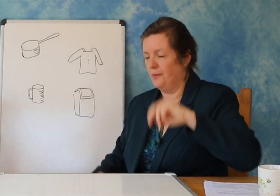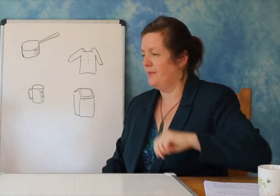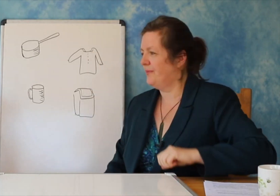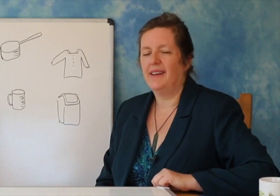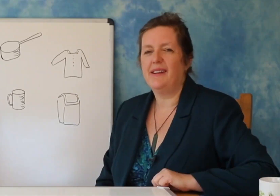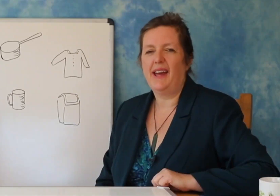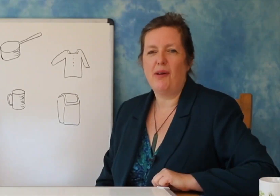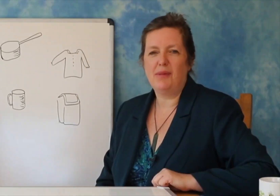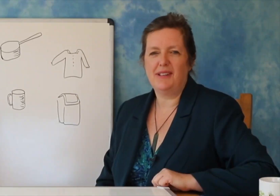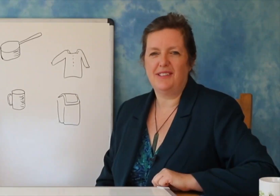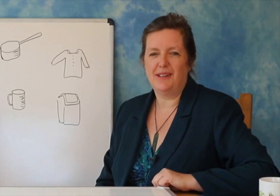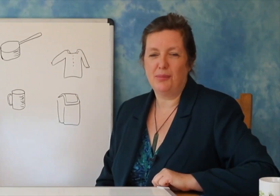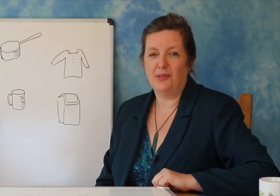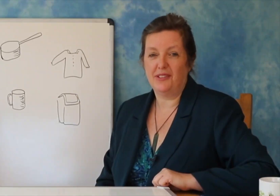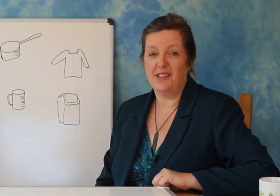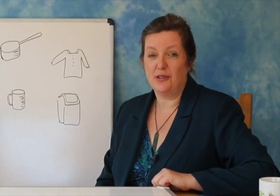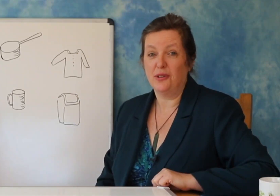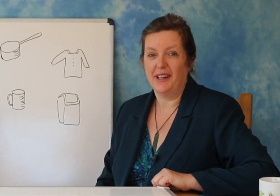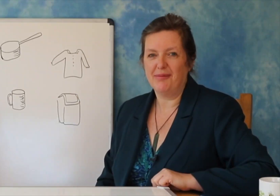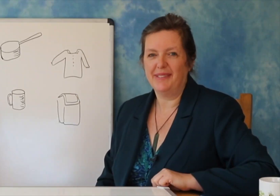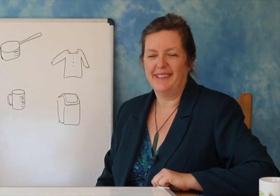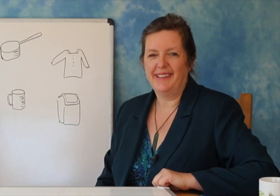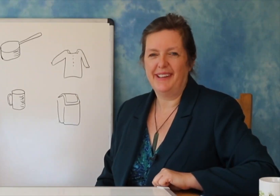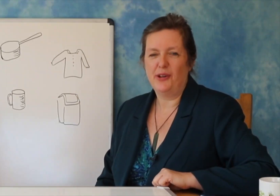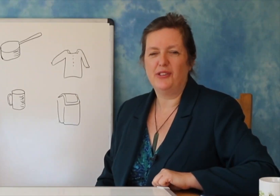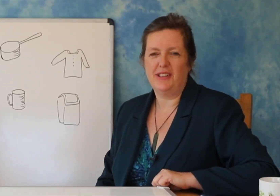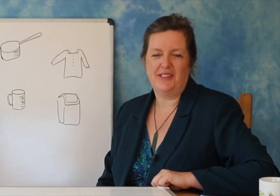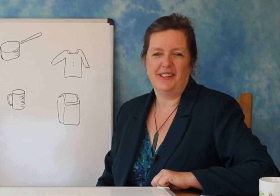(modelet). Jos: mund të praktikoni të mësoni tingujt e shkronjave në librin tuaj të punës.